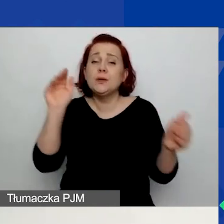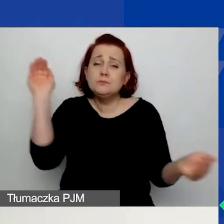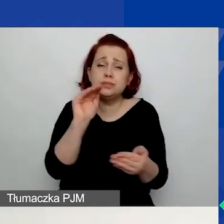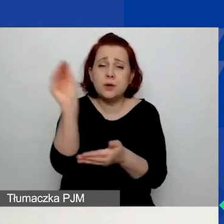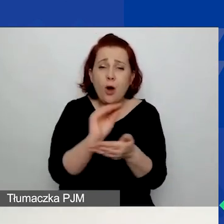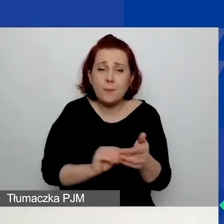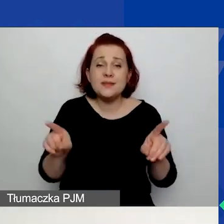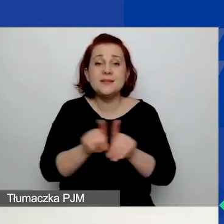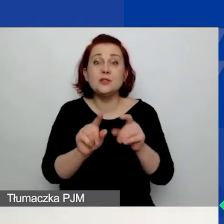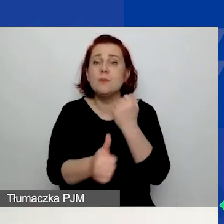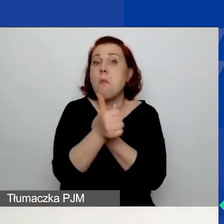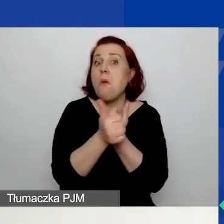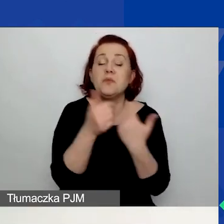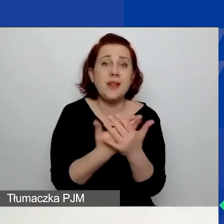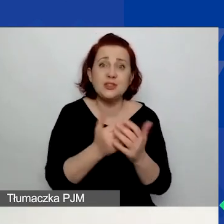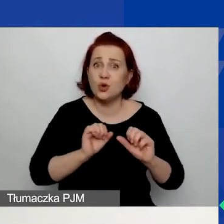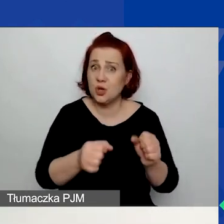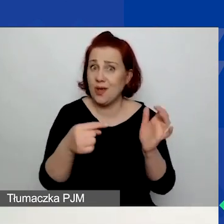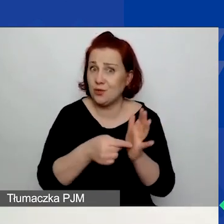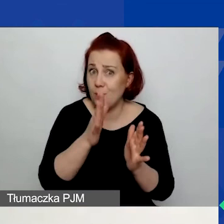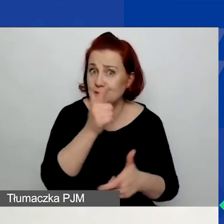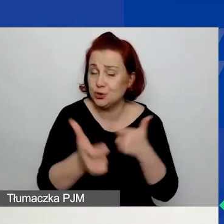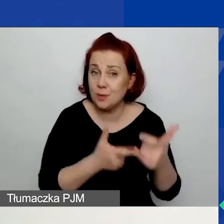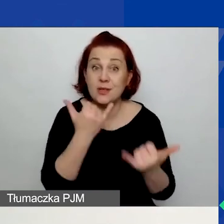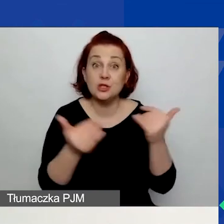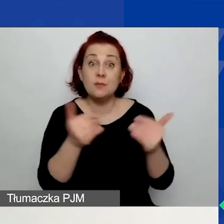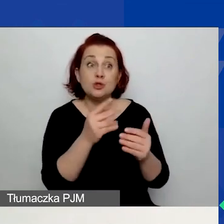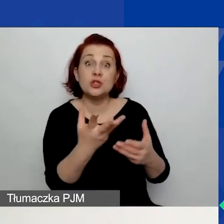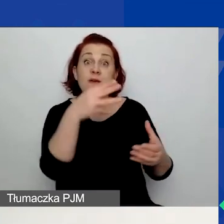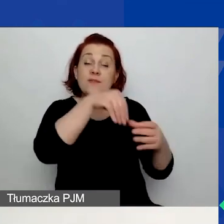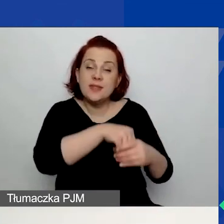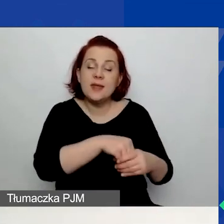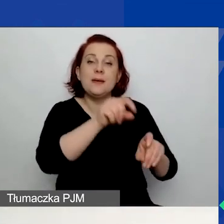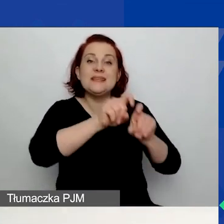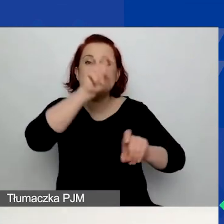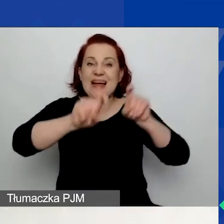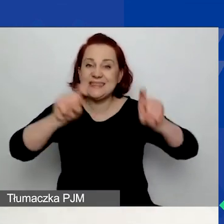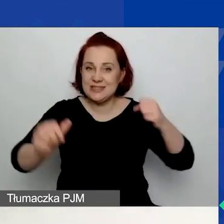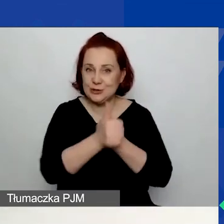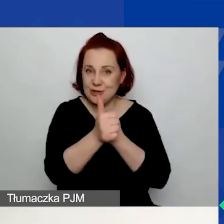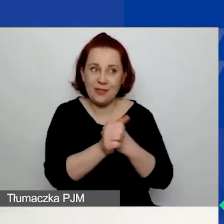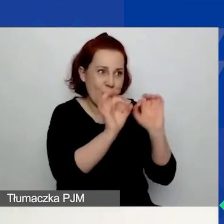Jeśli możecie powołać się na dane statystyczne, to świetnie. Ale możecie też powoływać się na swoje doświadczenie.